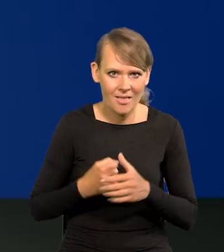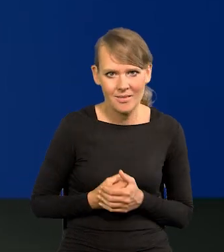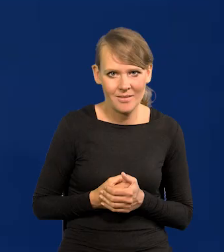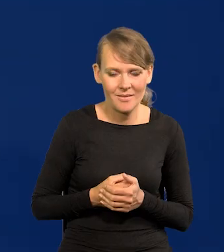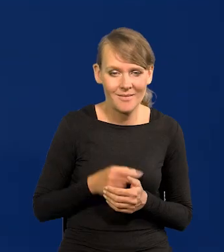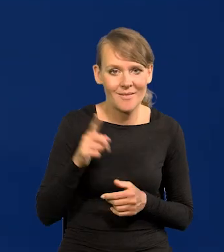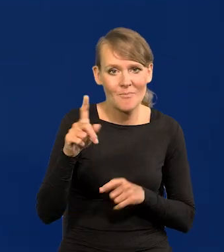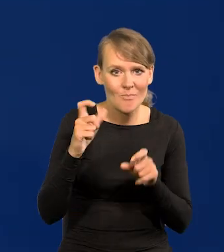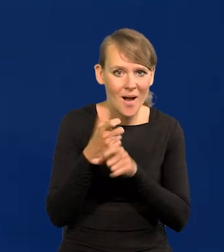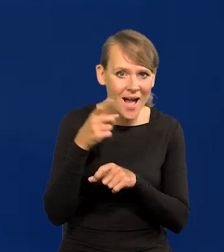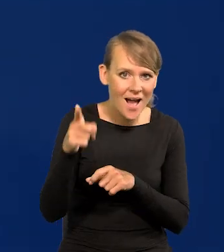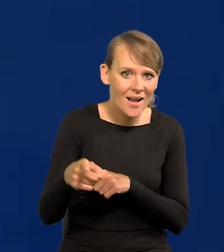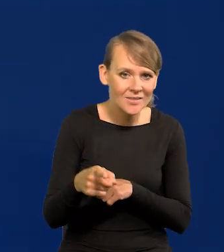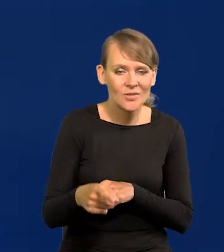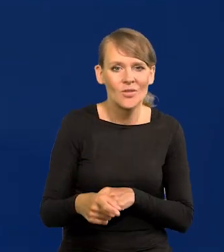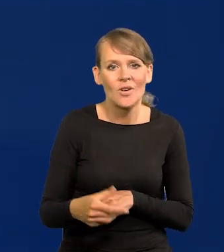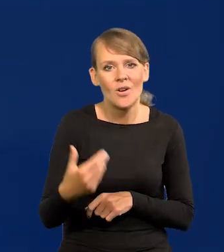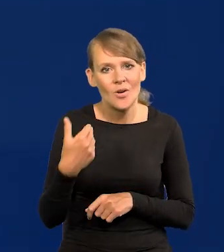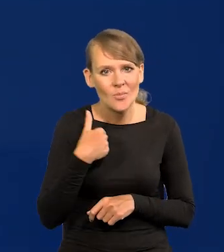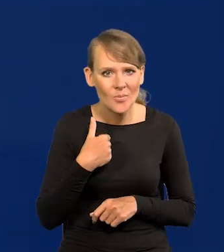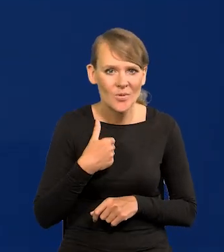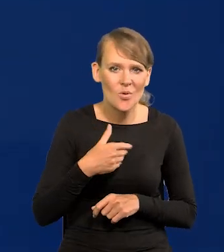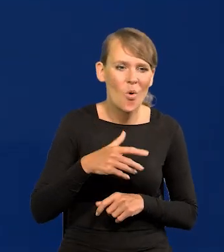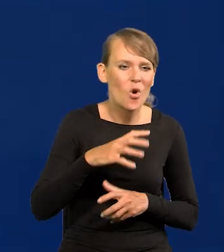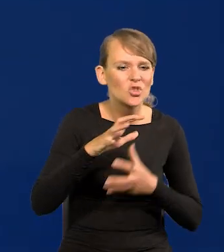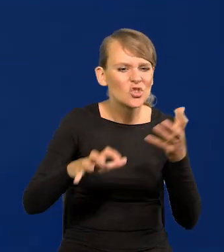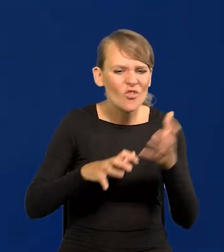To są kraje, które panowały nad znaczną częścią świata,